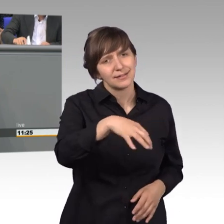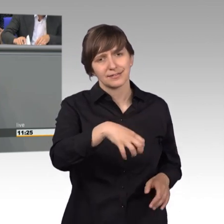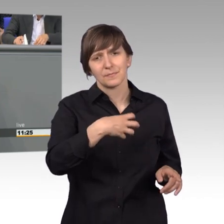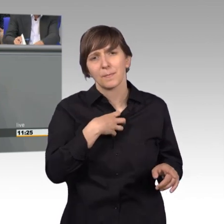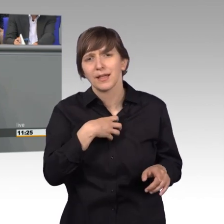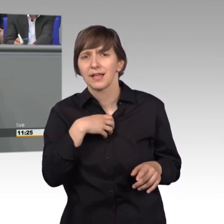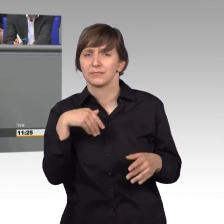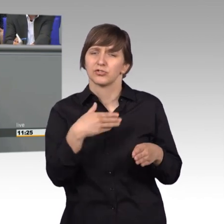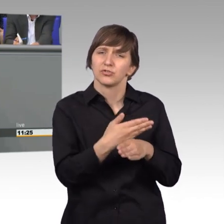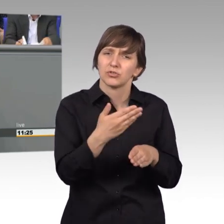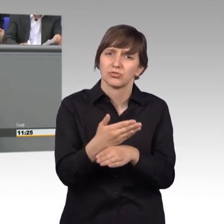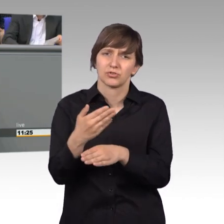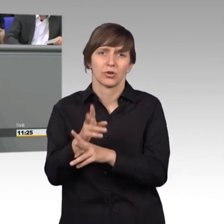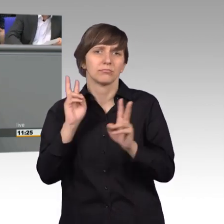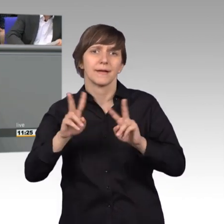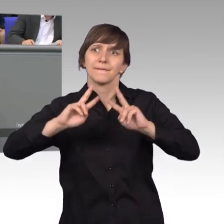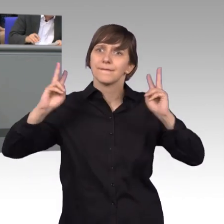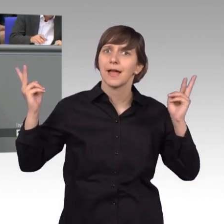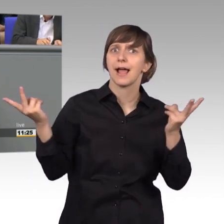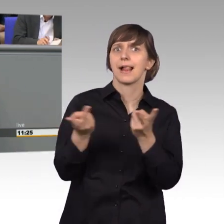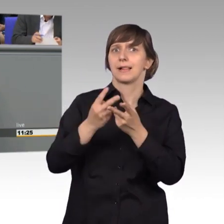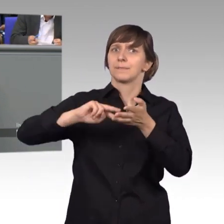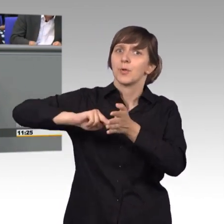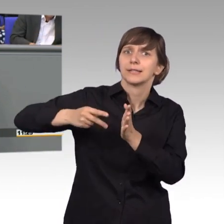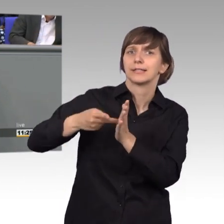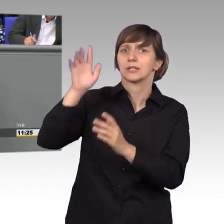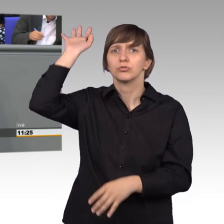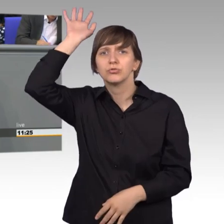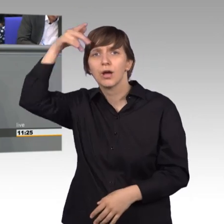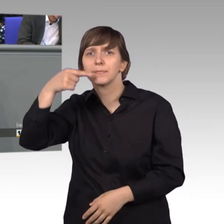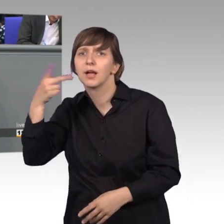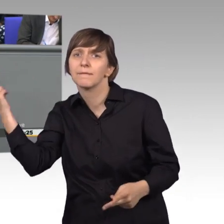Sie stört oft nicht die große Weltpolitik, was vielleicht Herr Trump sagt oder was im Nahen Osten passiert.